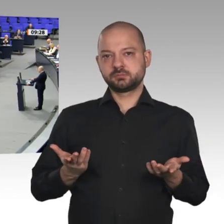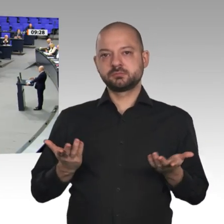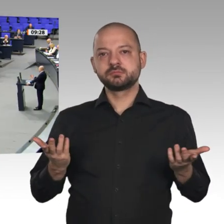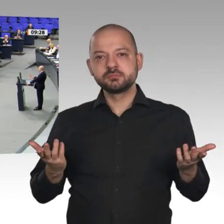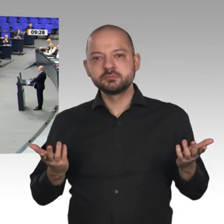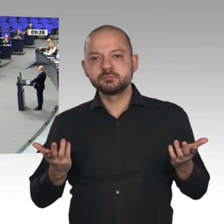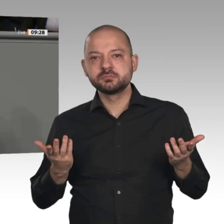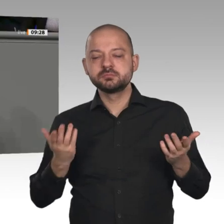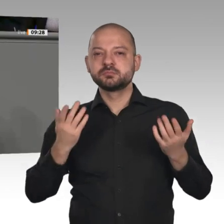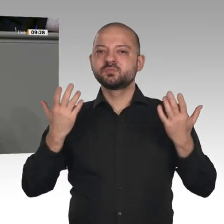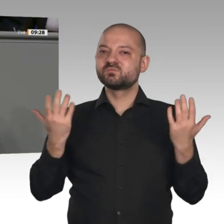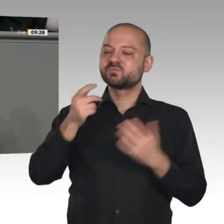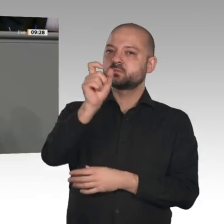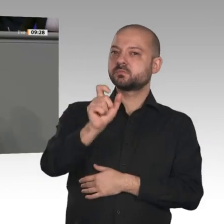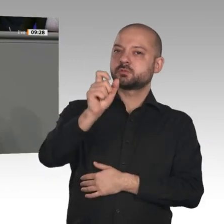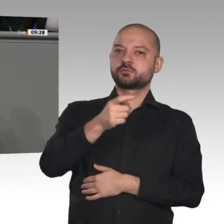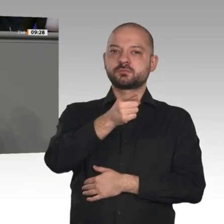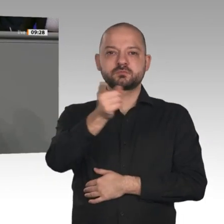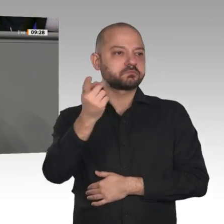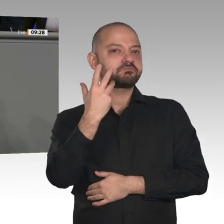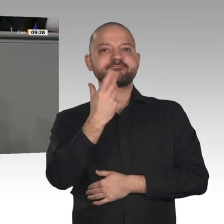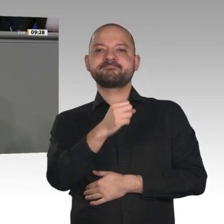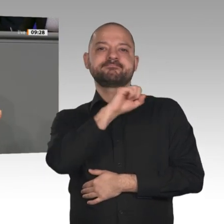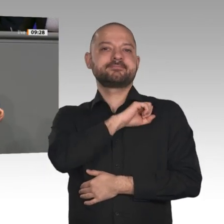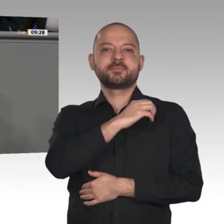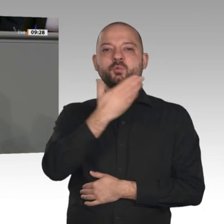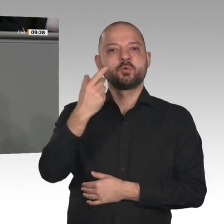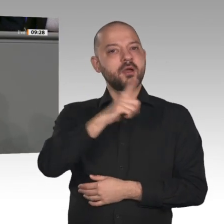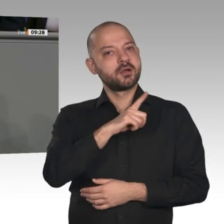Wenn es heißt, es gebe kein Geld für Steuerentlastungen - darüber berichtet die „Börsen-Zeitung“